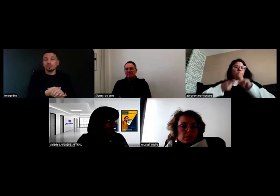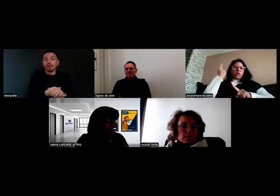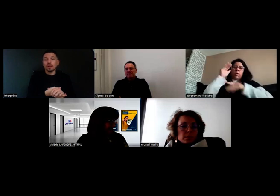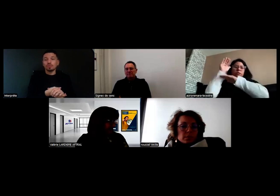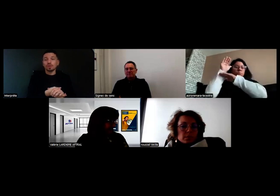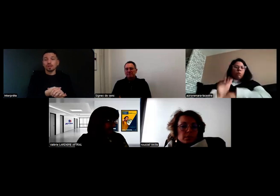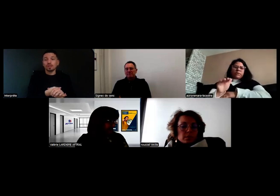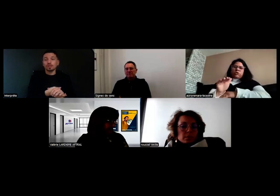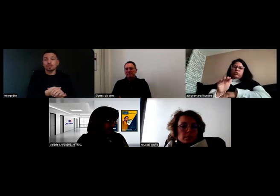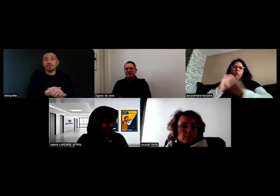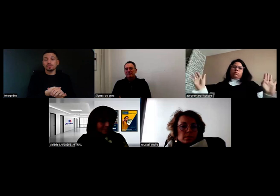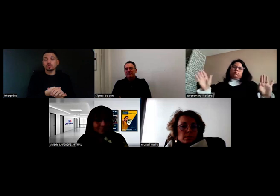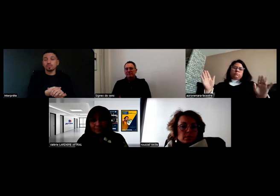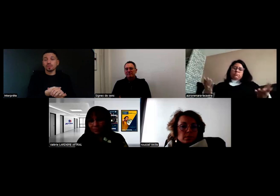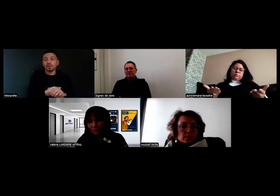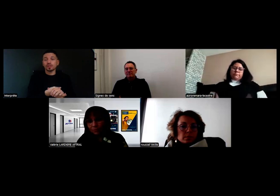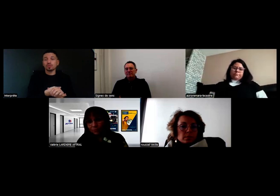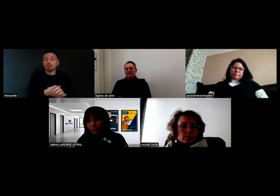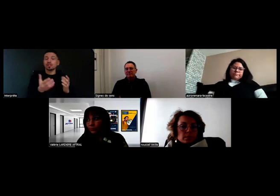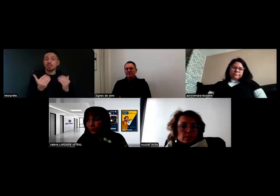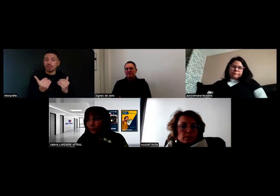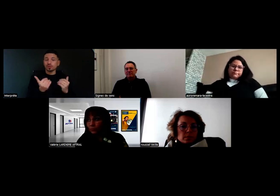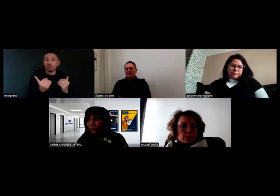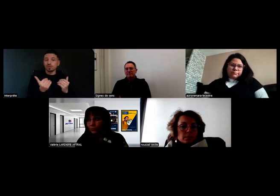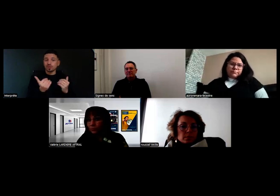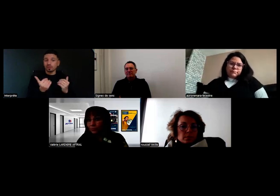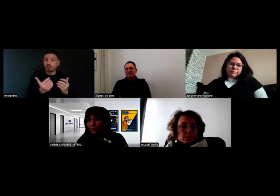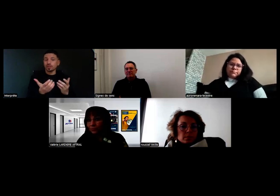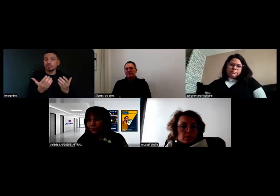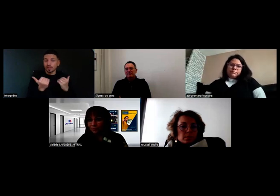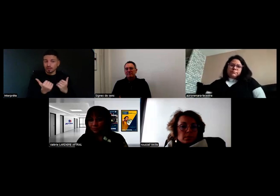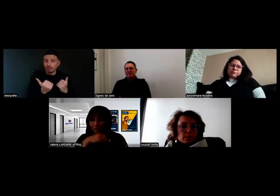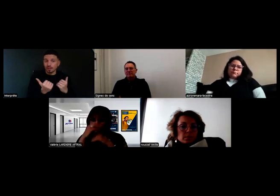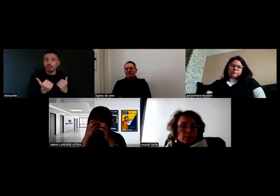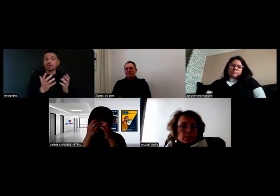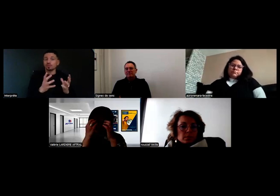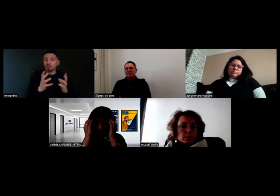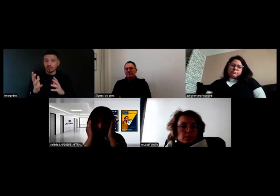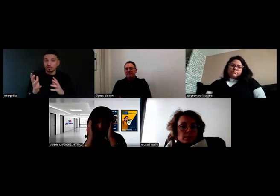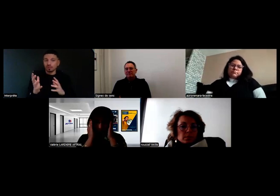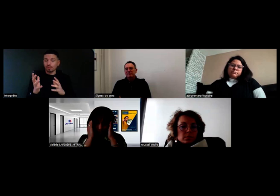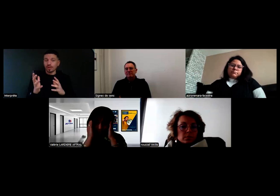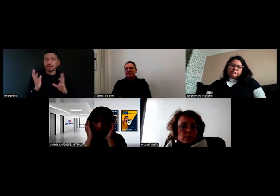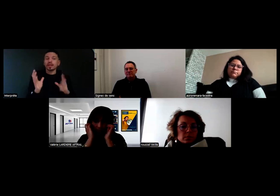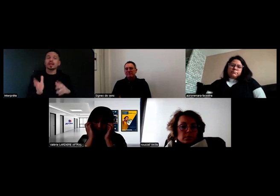Mais la priorité c'est de se protéger. J'ai mes consignes de sécurité que j'ai bien intégrées, donc, j'acte sur place.